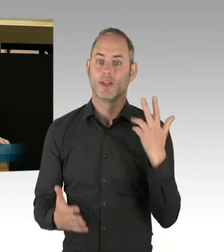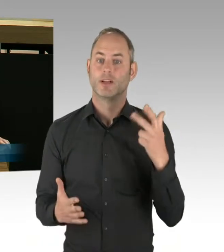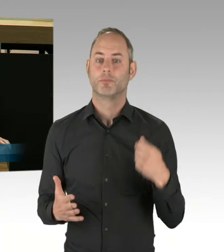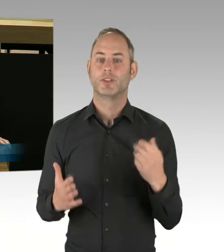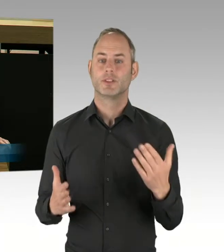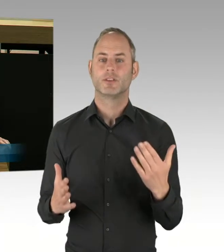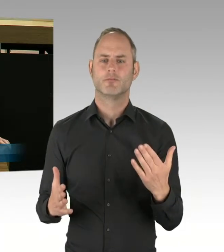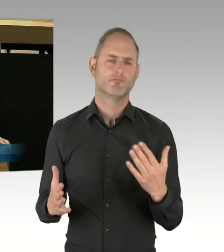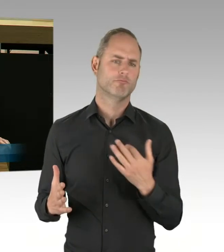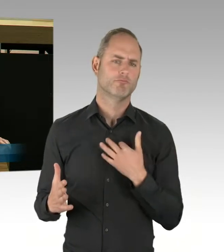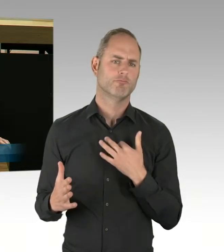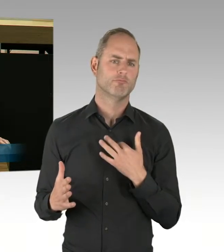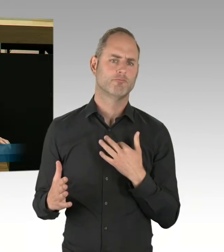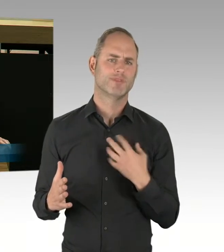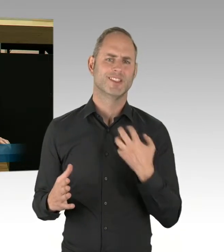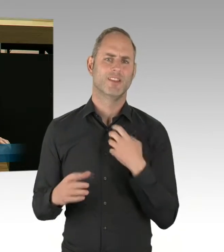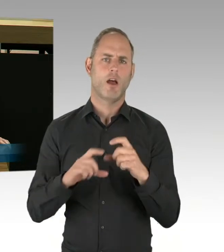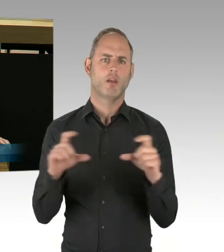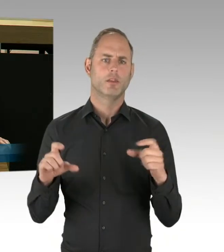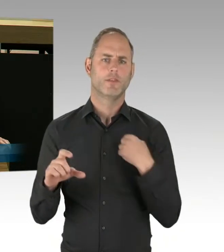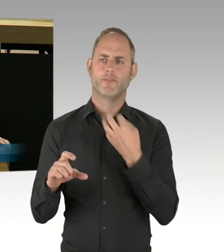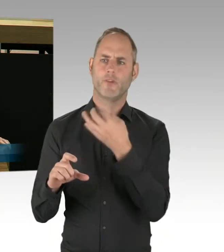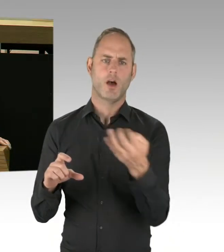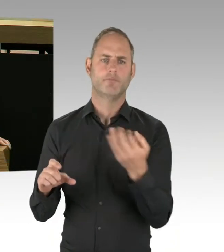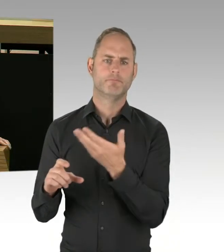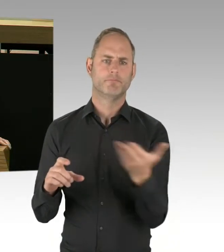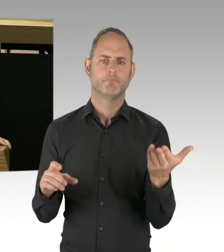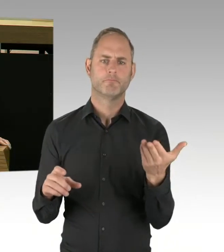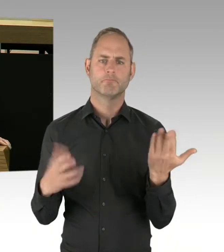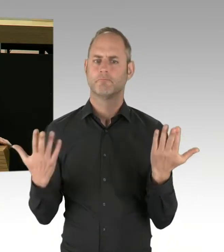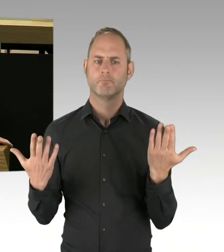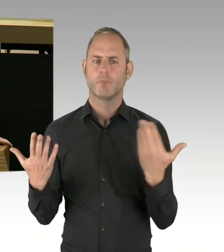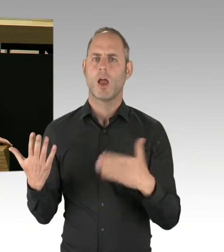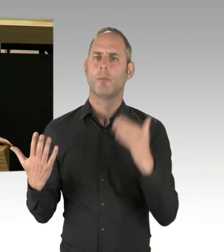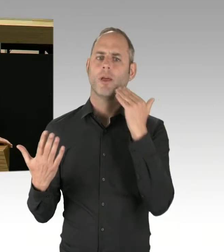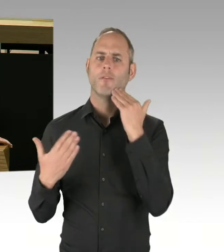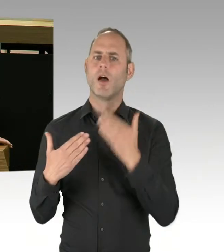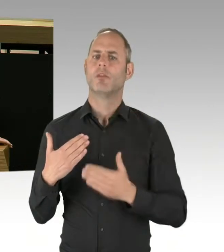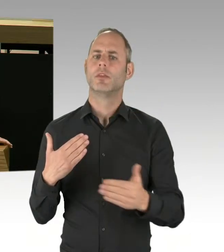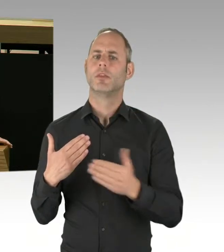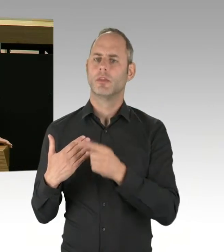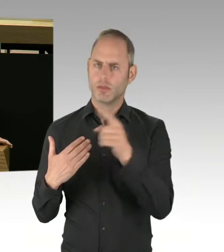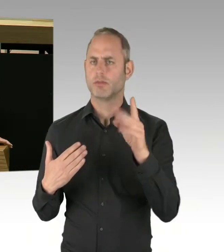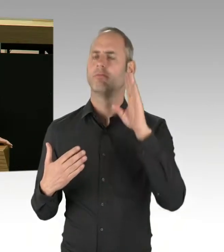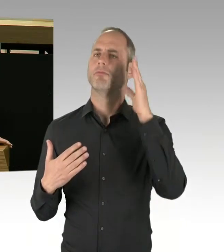dass der mehrheitlich von Grünen regierte Bezirk Friedrichshain-Kreuzberg über seine Parkwächter